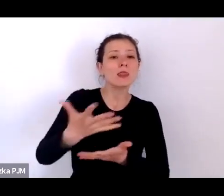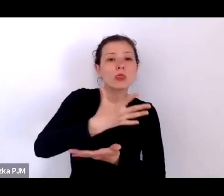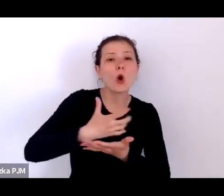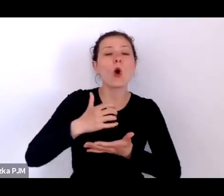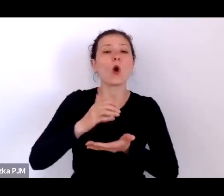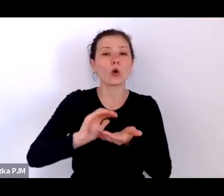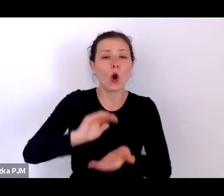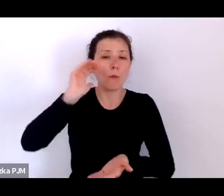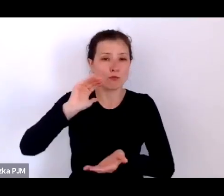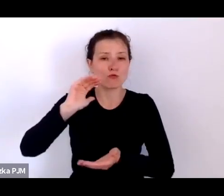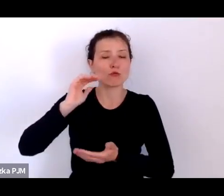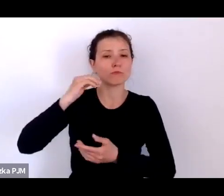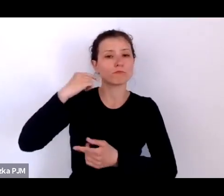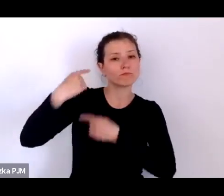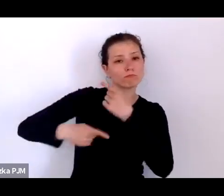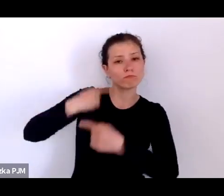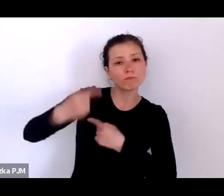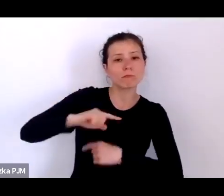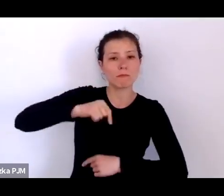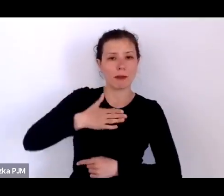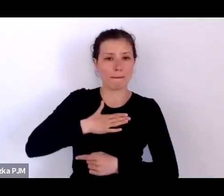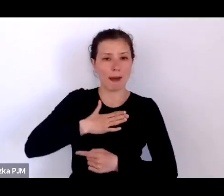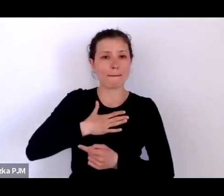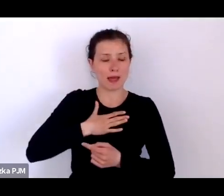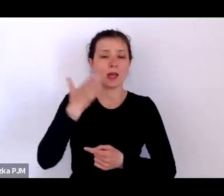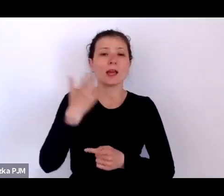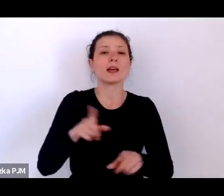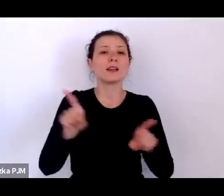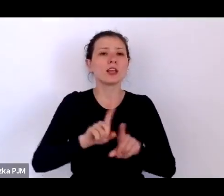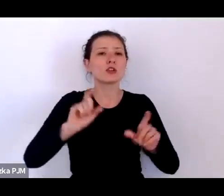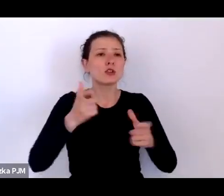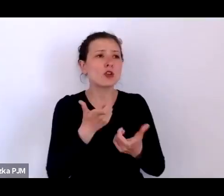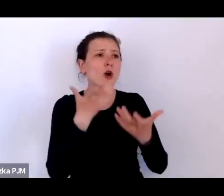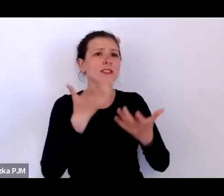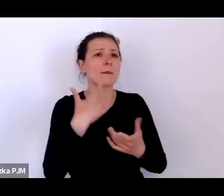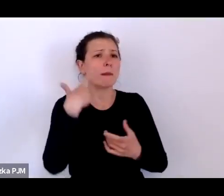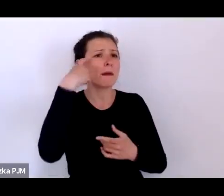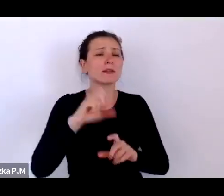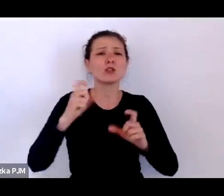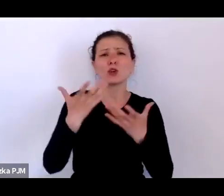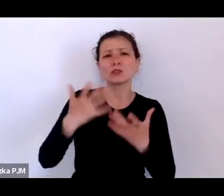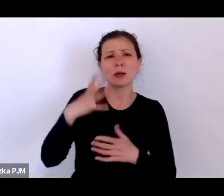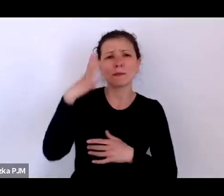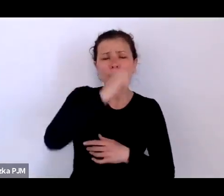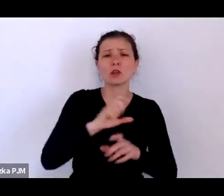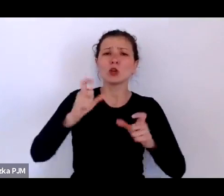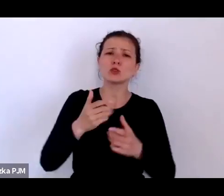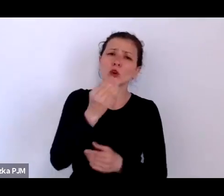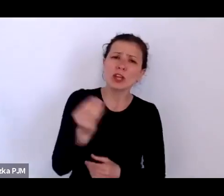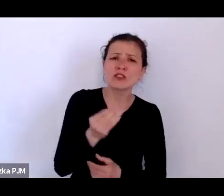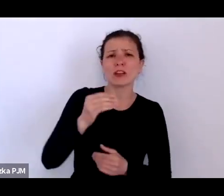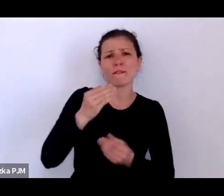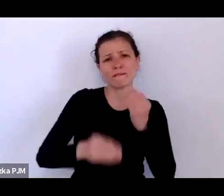o czym chcemy zapomnieć i o tym, czego jeszcze możemy dowiedzieć się o życiu naszych przodków żeby też lepiej zrozumieć siebie dzisiaj.